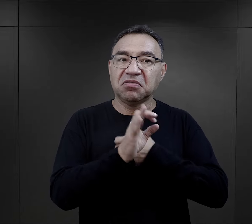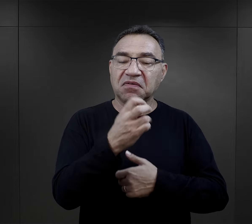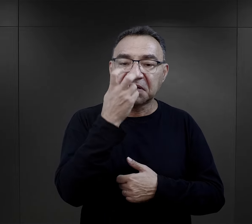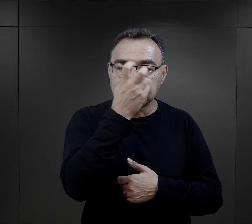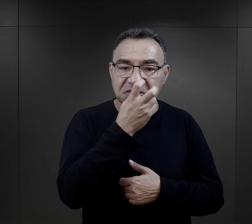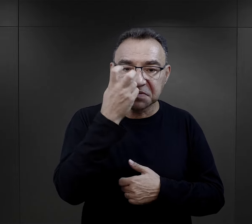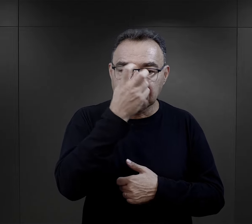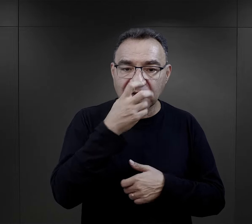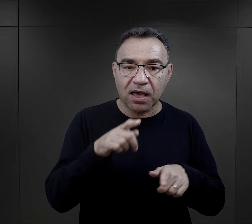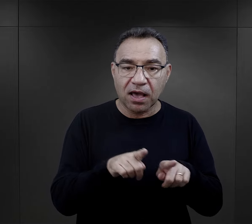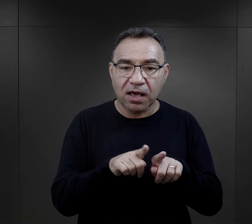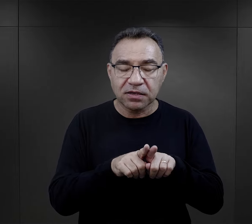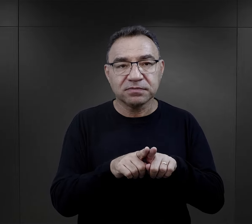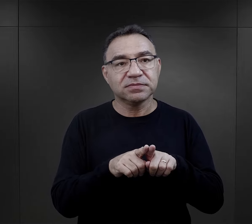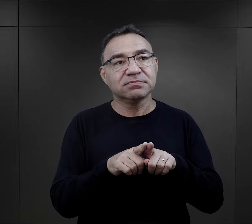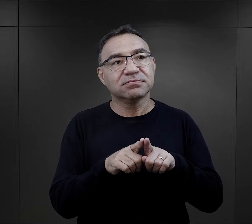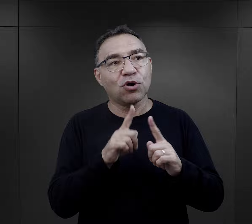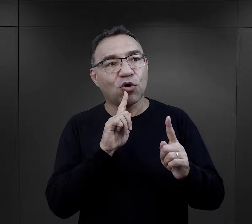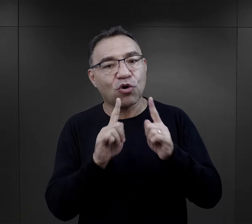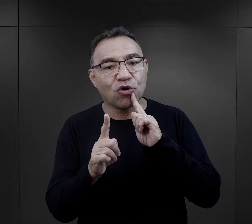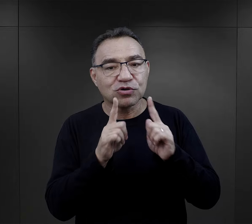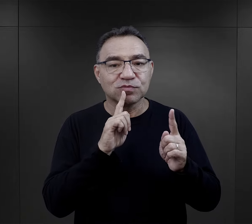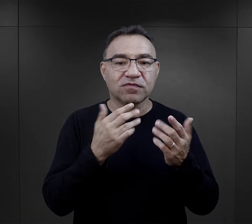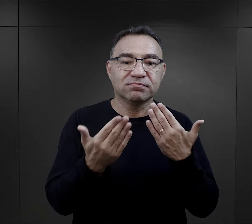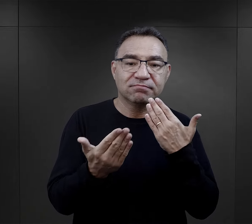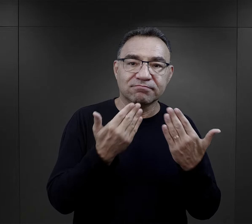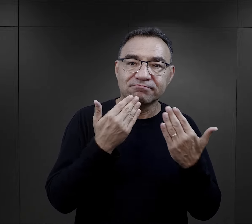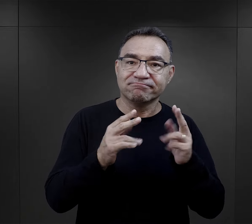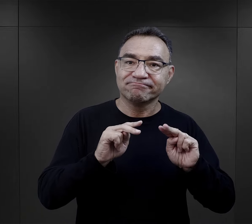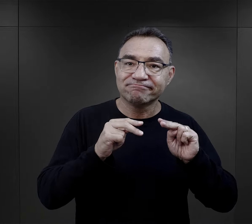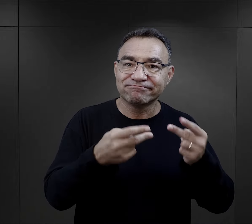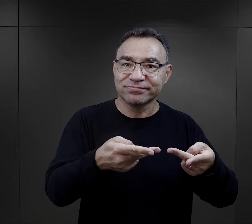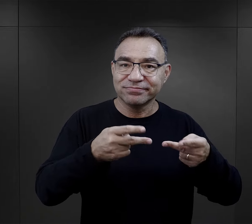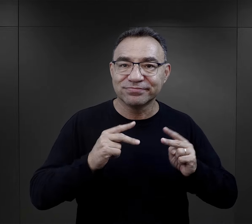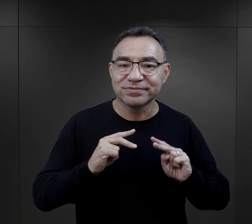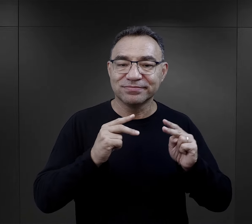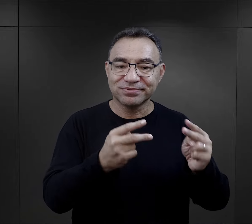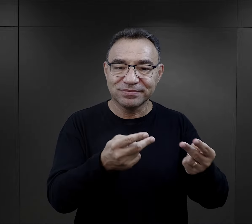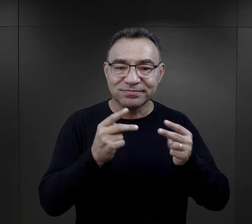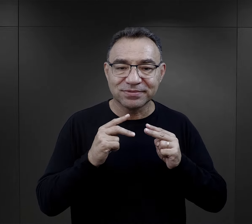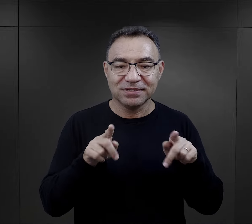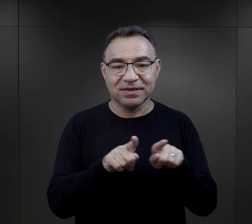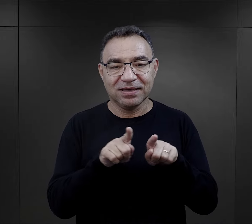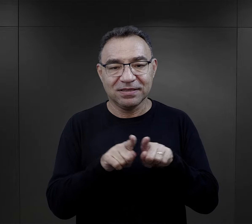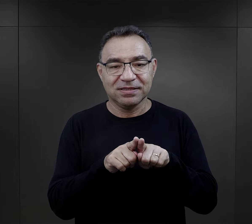Nie tylko kwestia zainteresowania, ale też sposób rozmowy, sposób przekazu